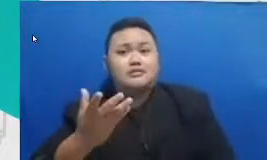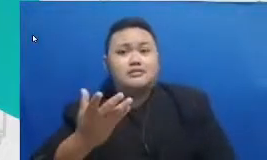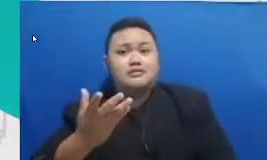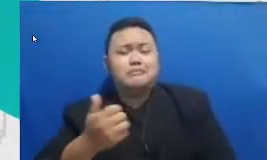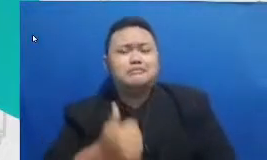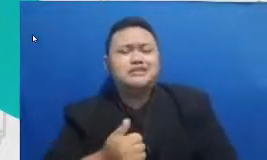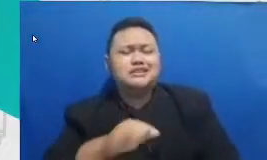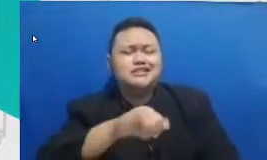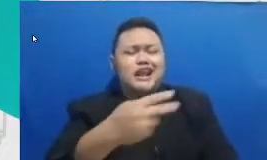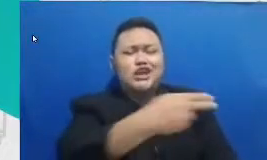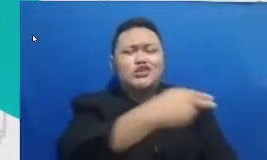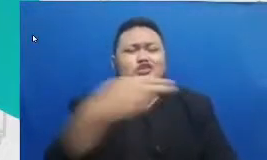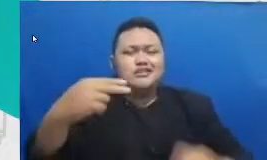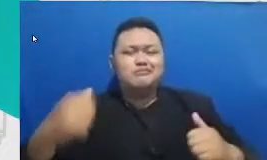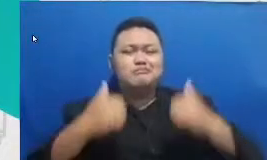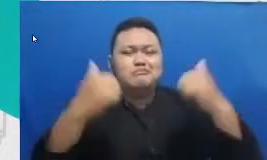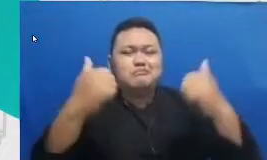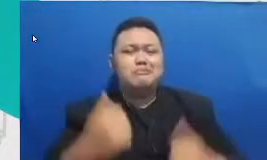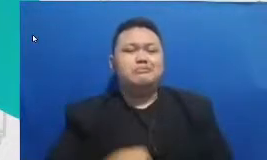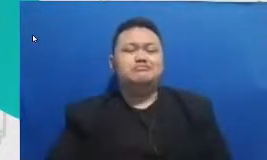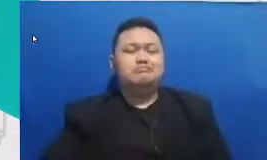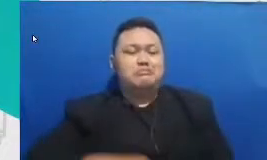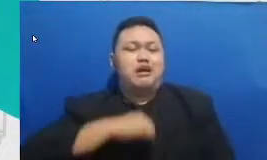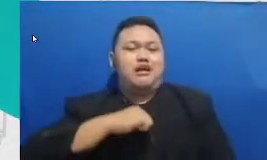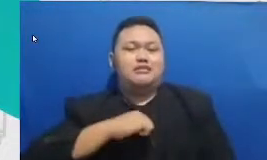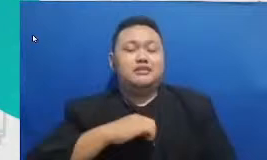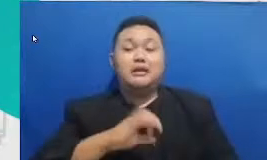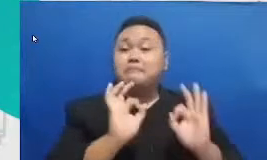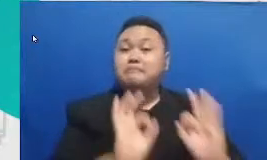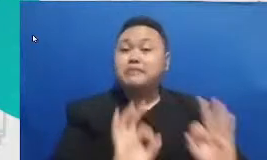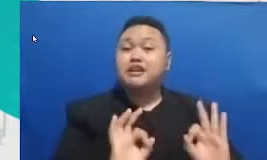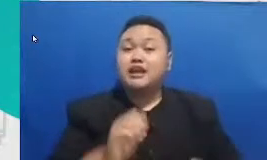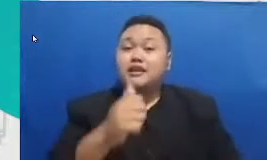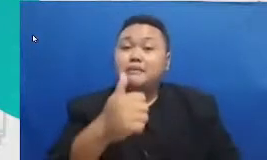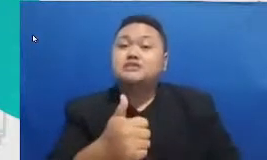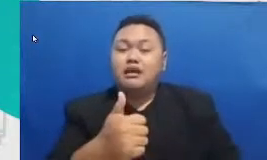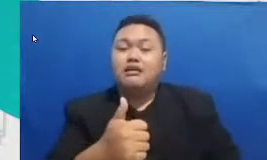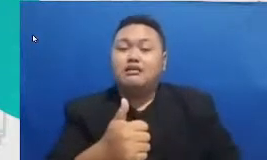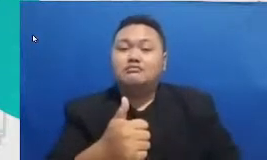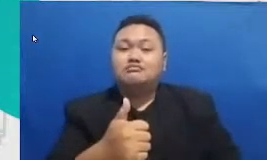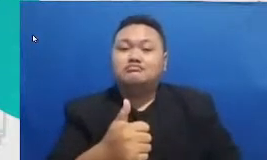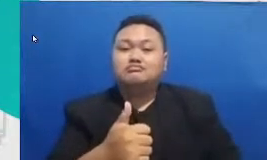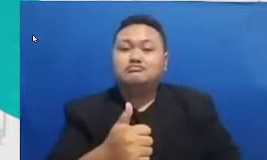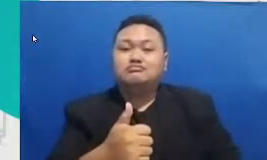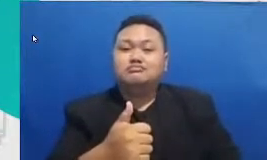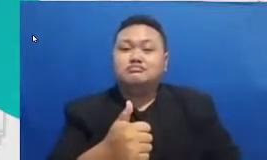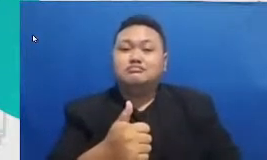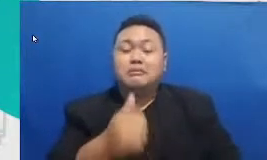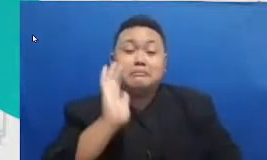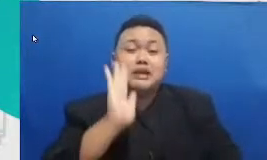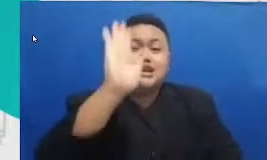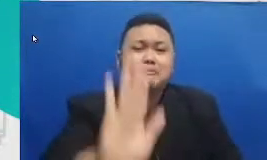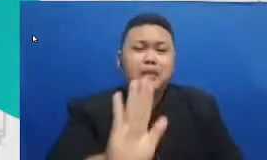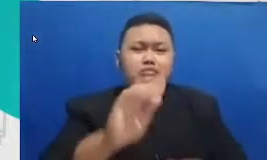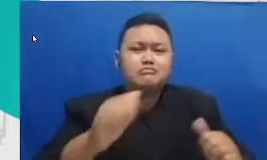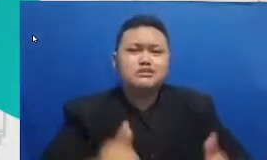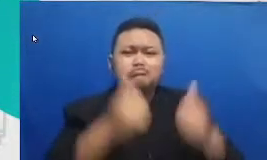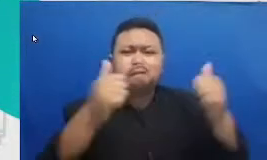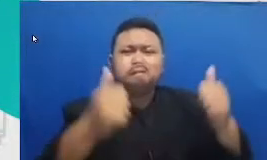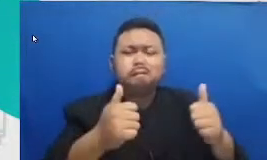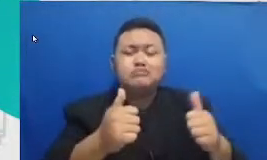hanya pendidikan yang bisa menyelamatkan masa depan tampak pendidikan Indon esia tak mungkin